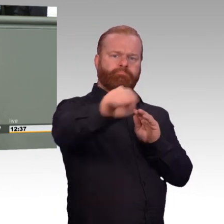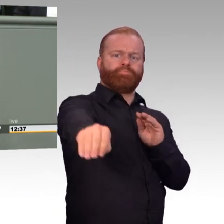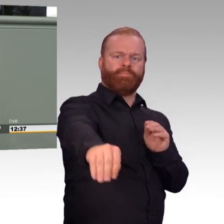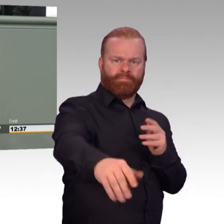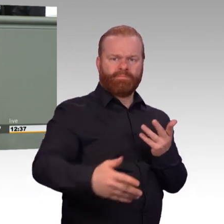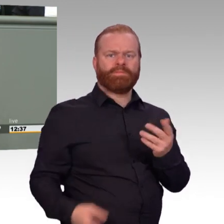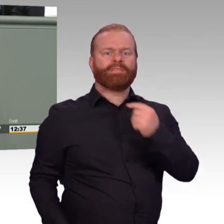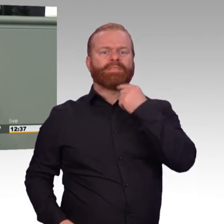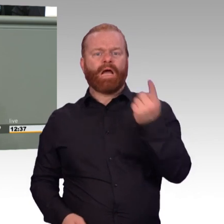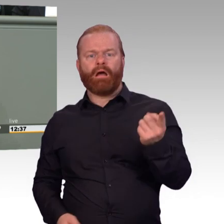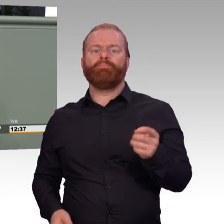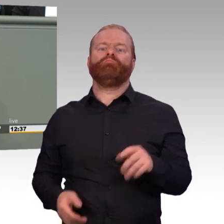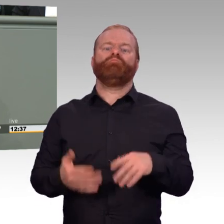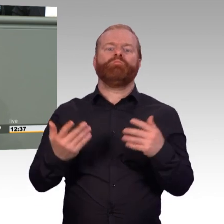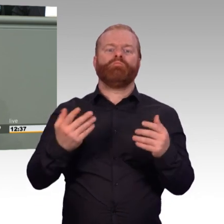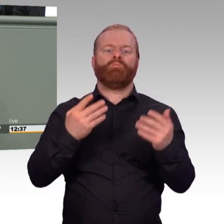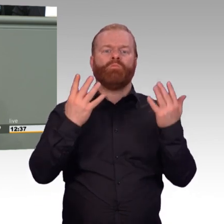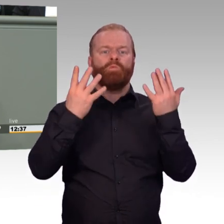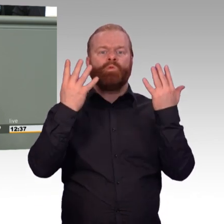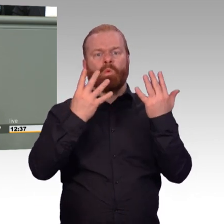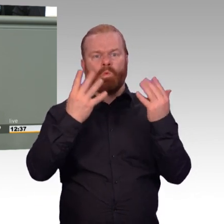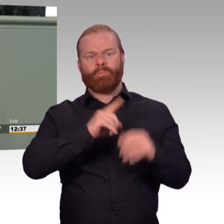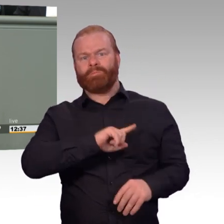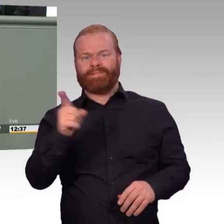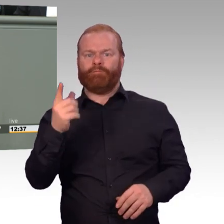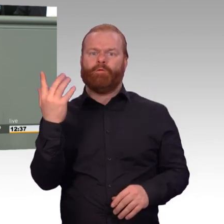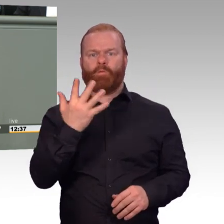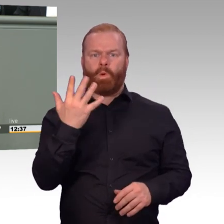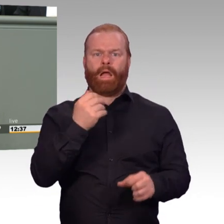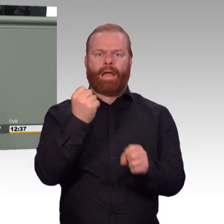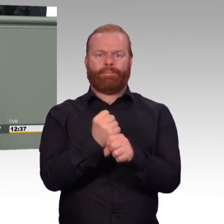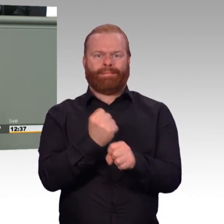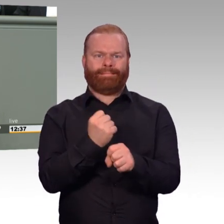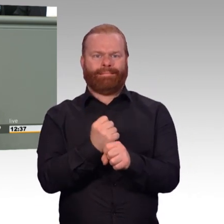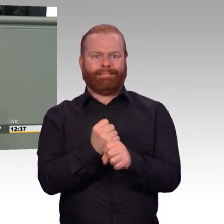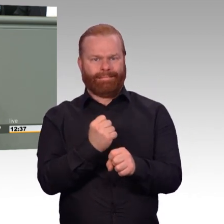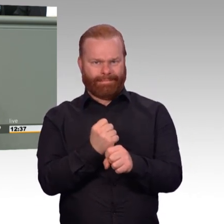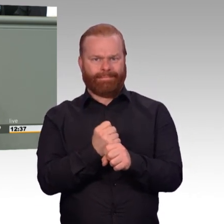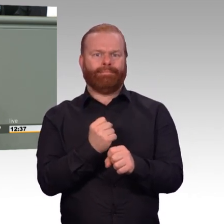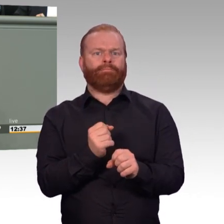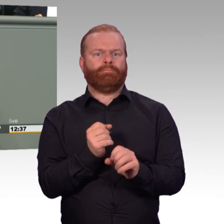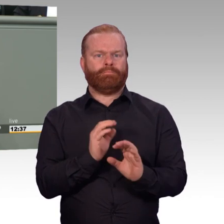gab es auch immer eine heiße Wasserpause. Meine Damen und Herren, unsere Soldatinnen und Soldaten sind weiß Gott